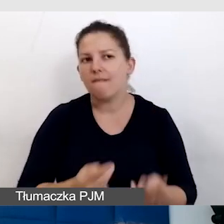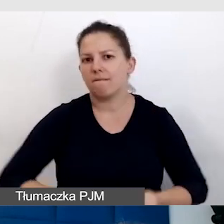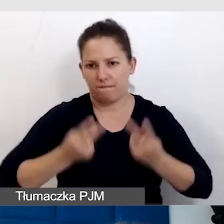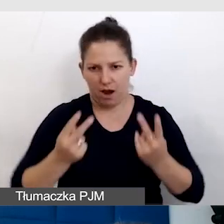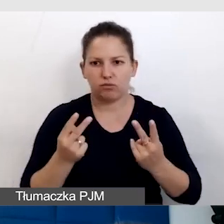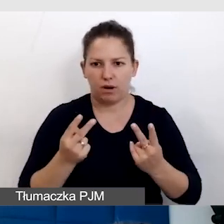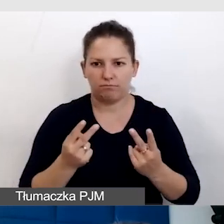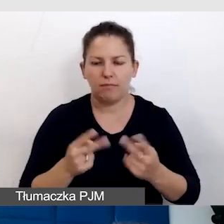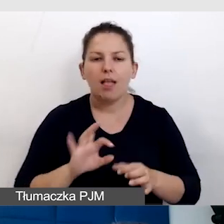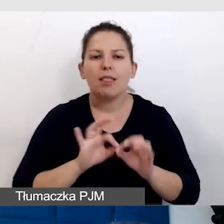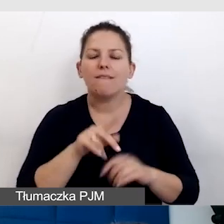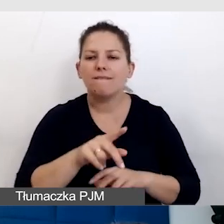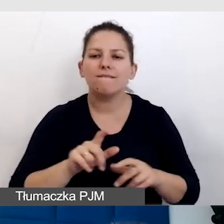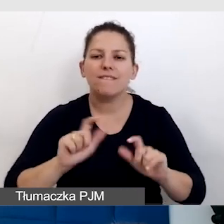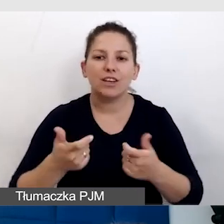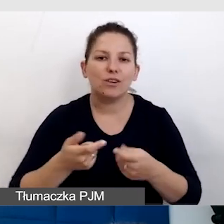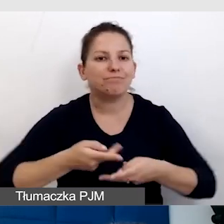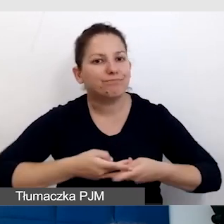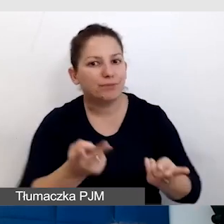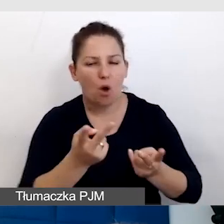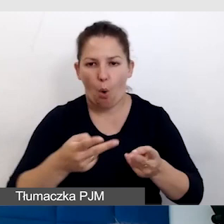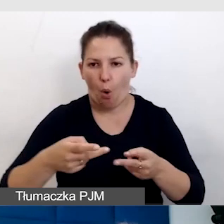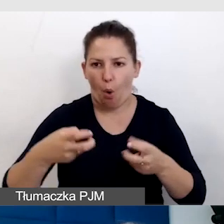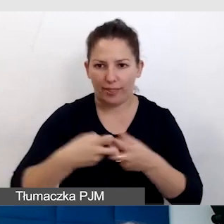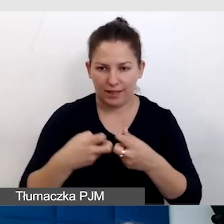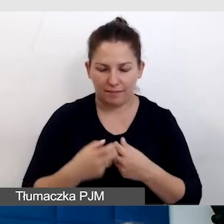nawet na wydarzeniach, które są z transmisją online. Dlaczego?